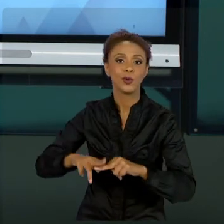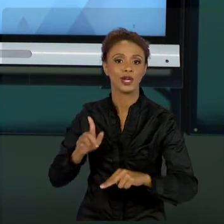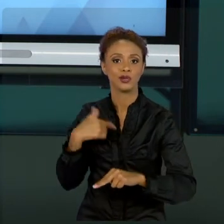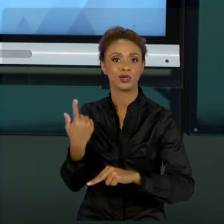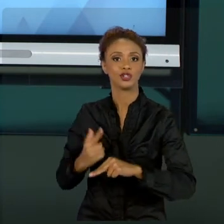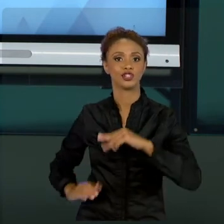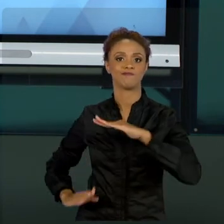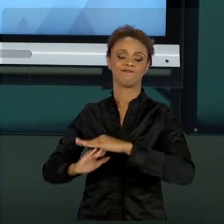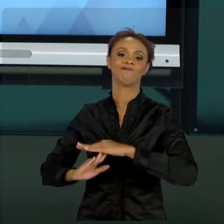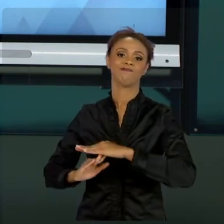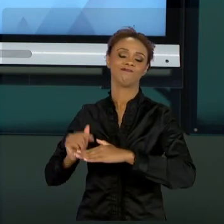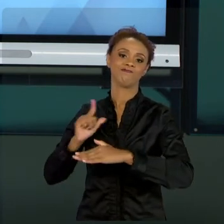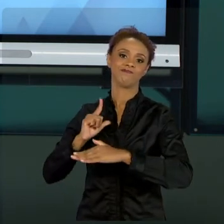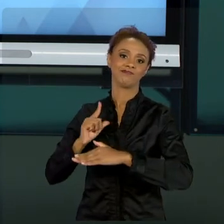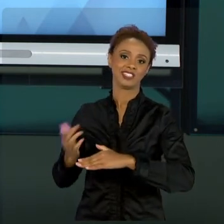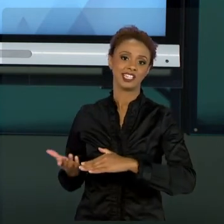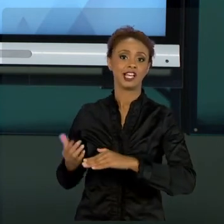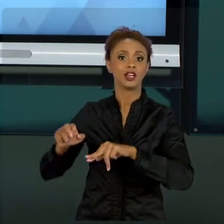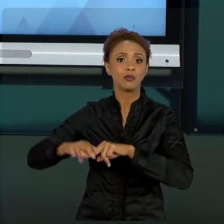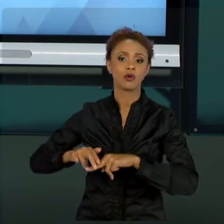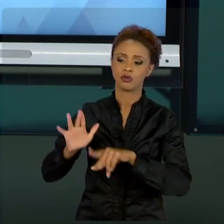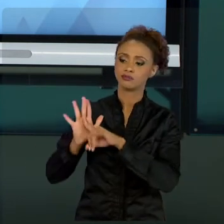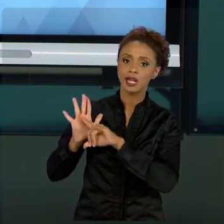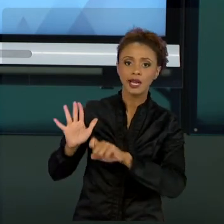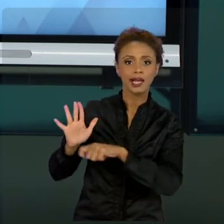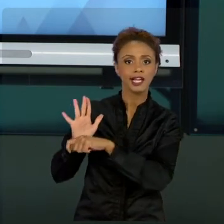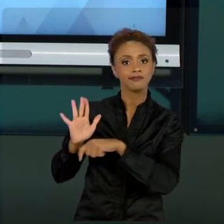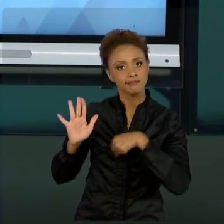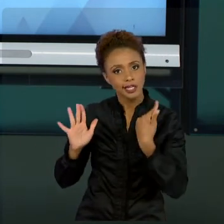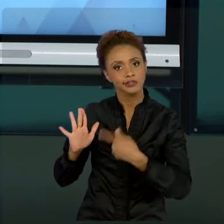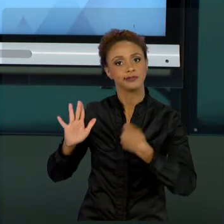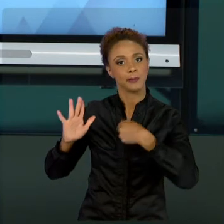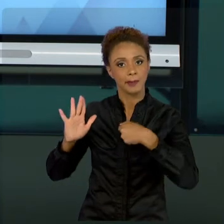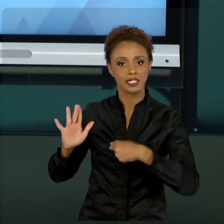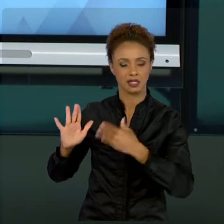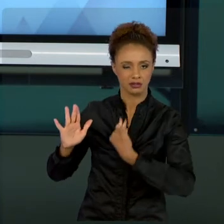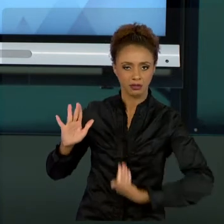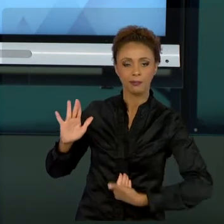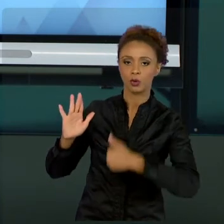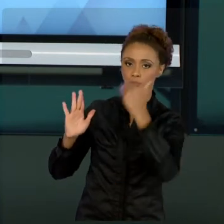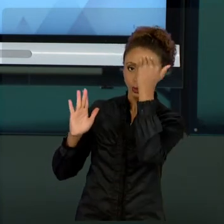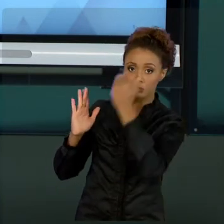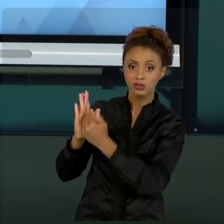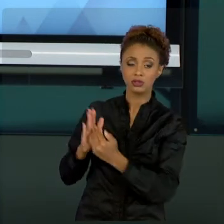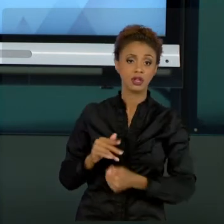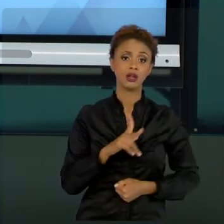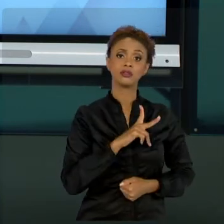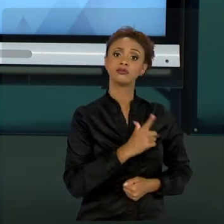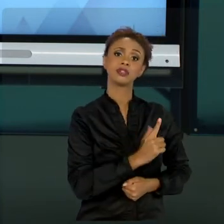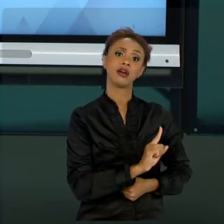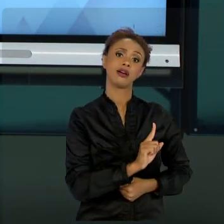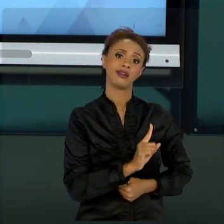QUE DEVEM SER SEGUIDAS, COMO DEVEM SER SEGUIDAS. JÁ A GESTÃO PRIVADA, NÃO. MESMO ESSE CONHECIMENTO